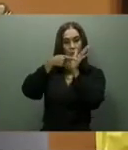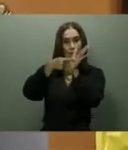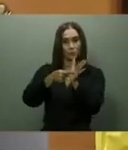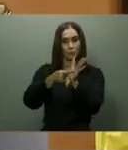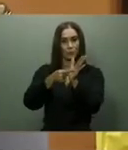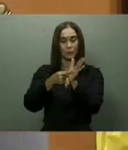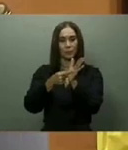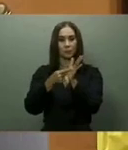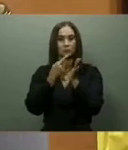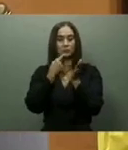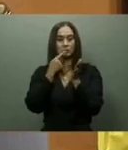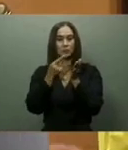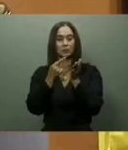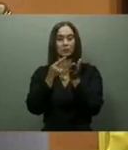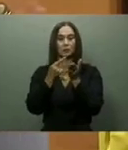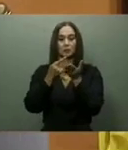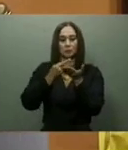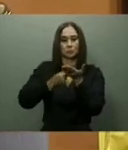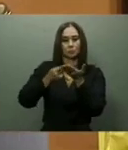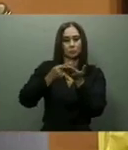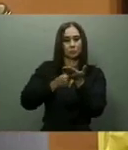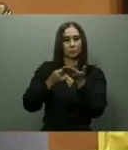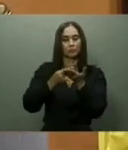de Azua, la de Baní y Hato Mayor-Sabana de la Mar.